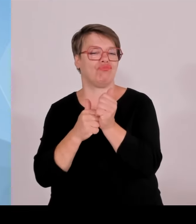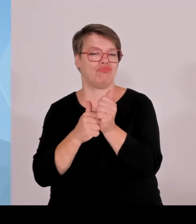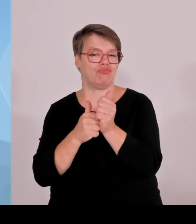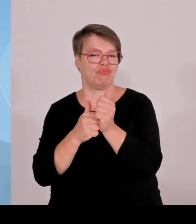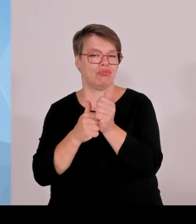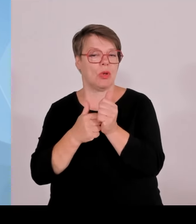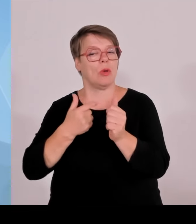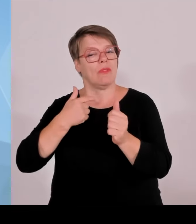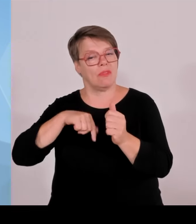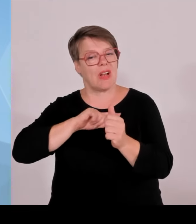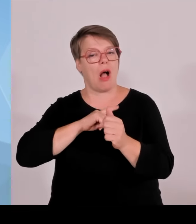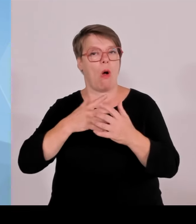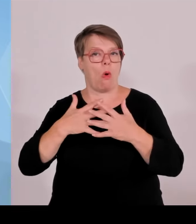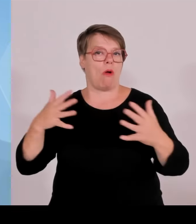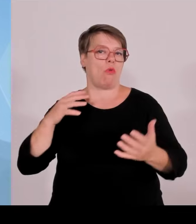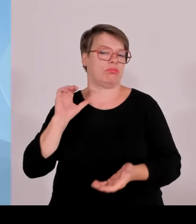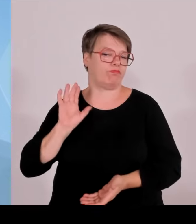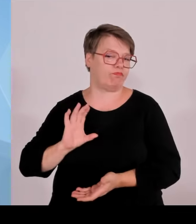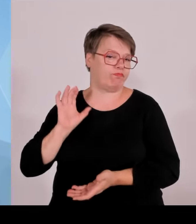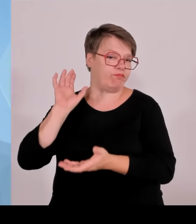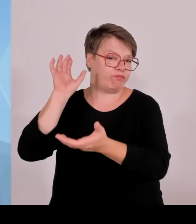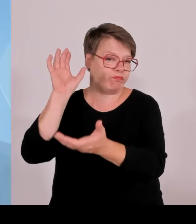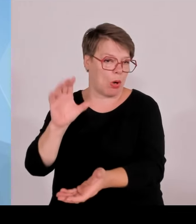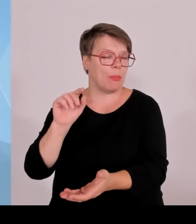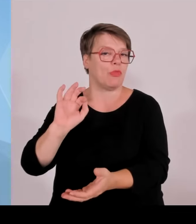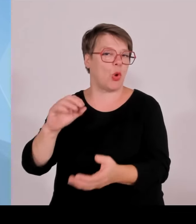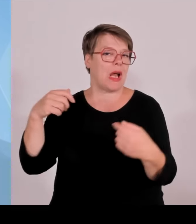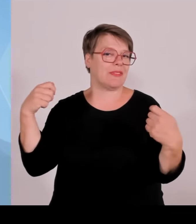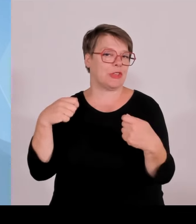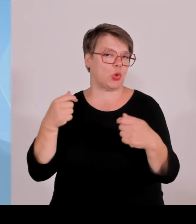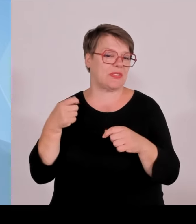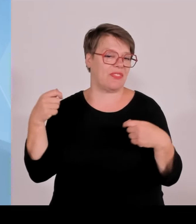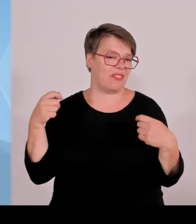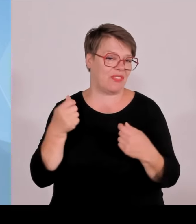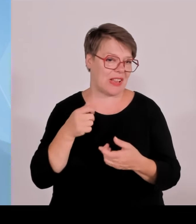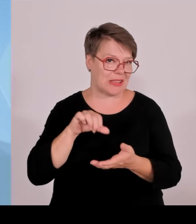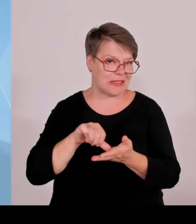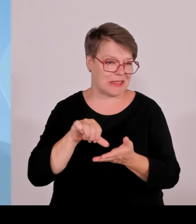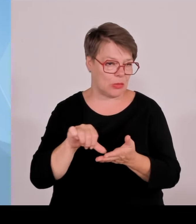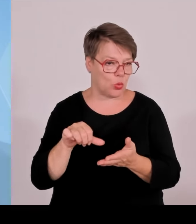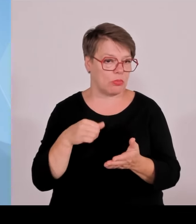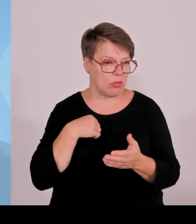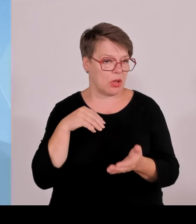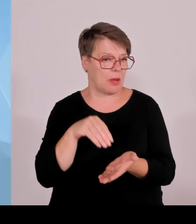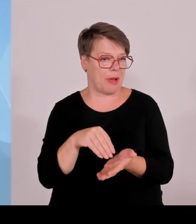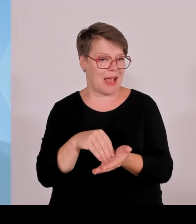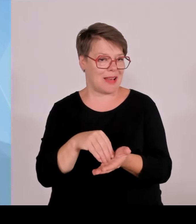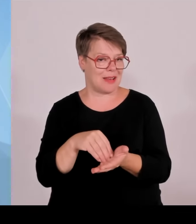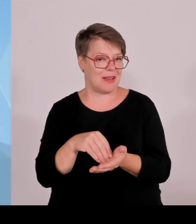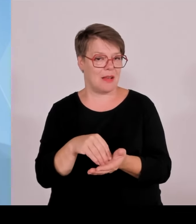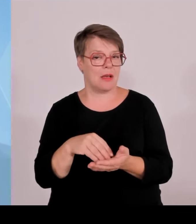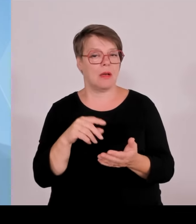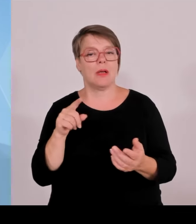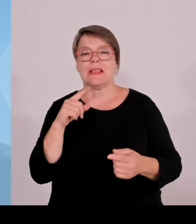Es handelt sich dabei immer um die Bauvorhaben, wo klar ist, dass die auch nach den Reformen des Bundes, deren Entscheidungen ja noch völlig